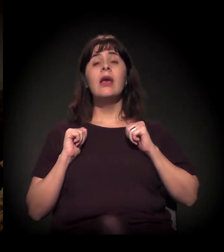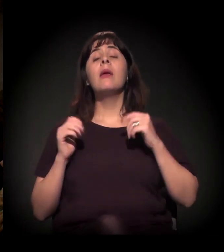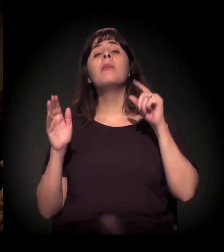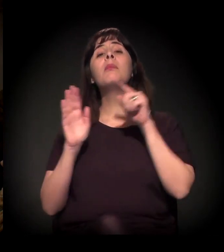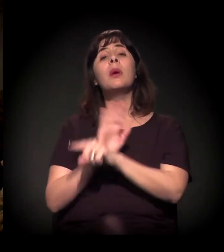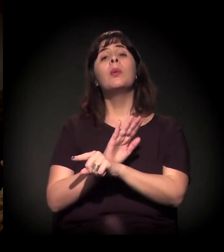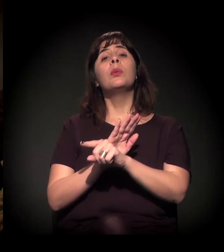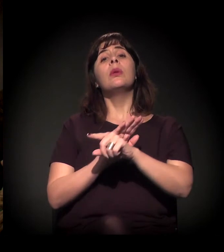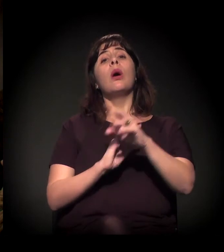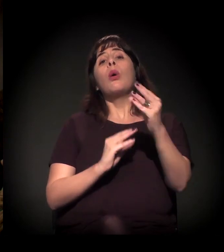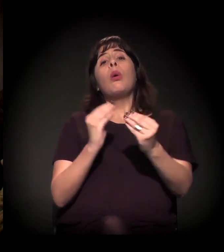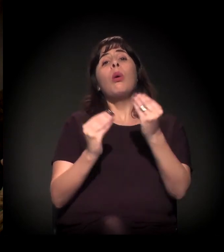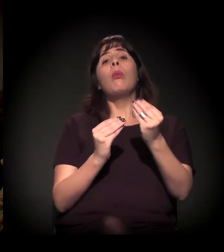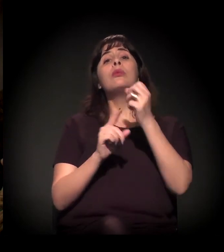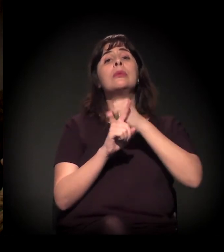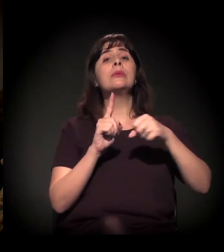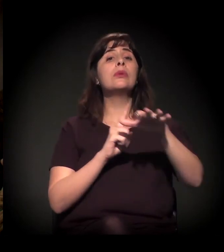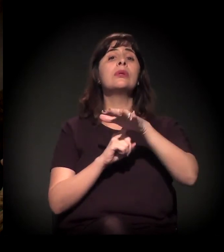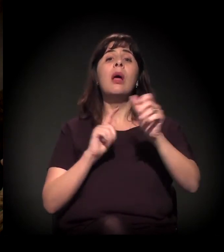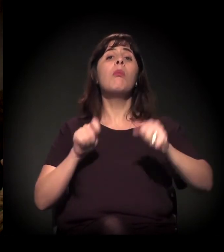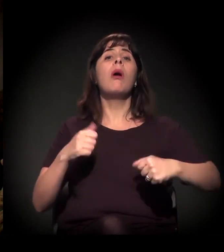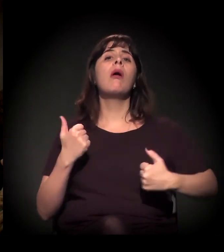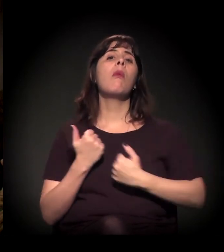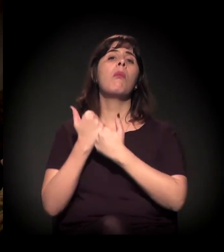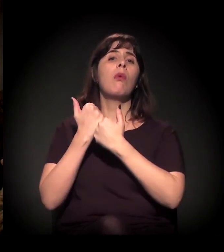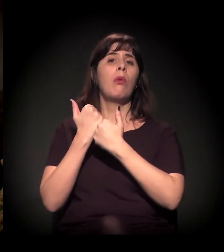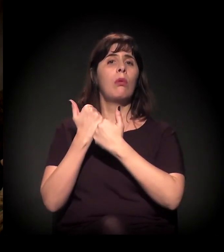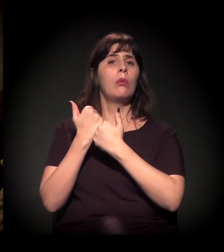Minha pergunta é: Como nós podemos contribuir também,